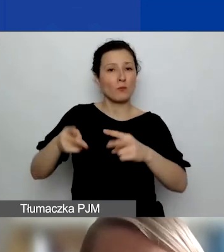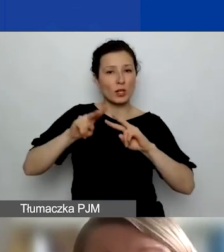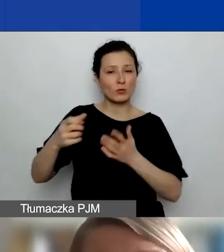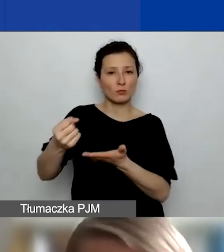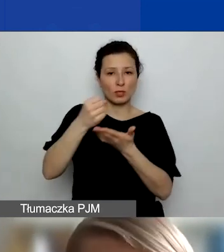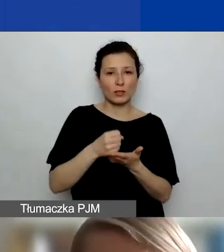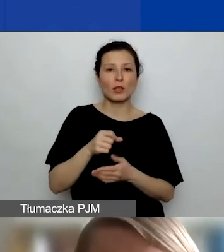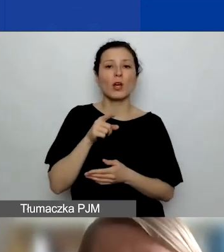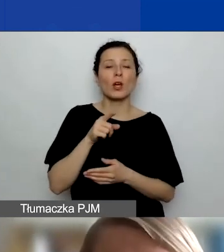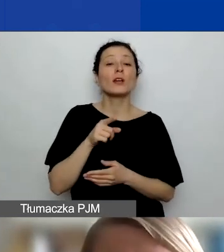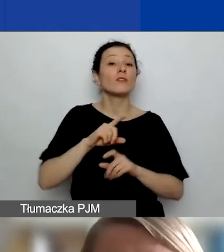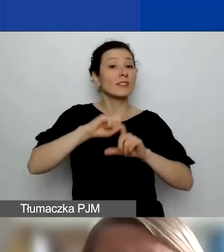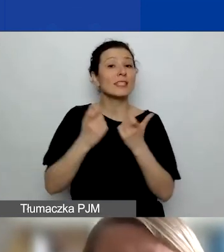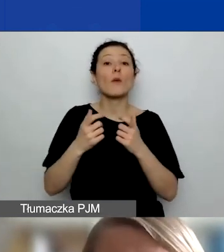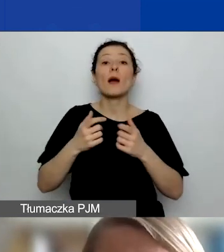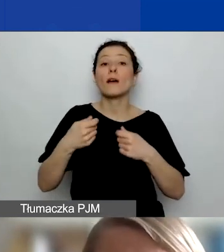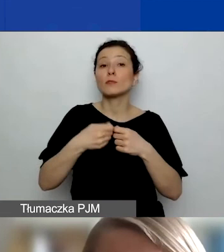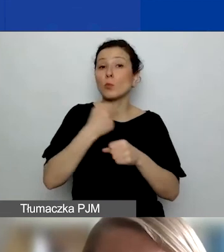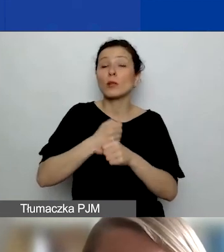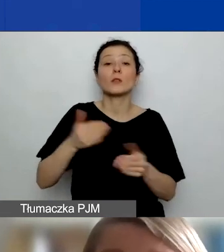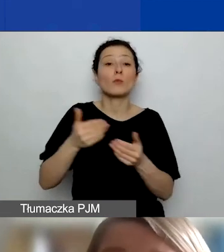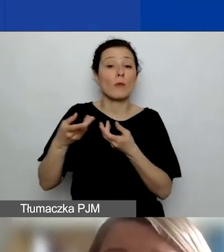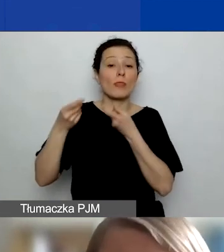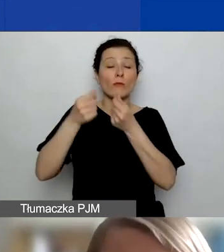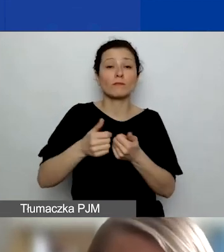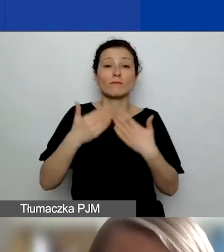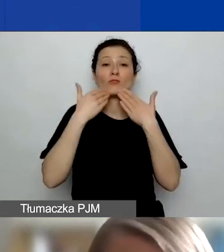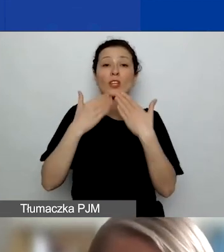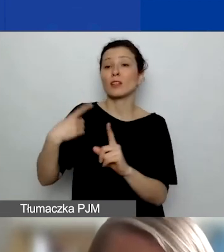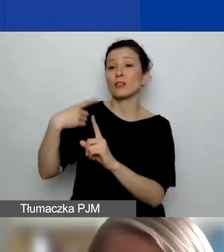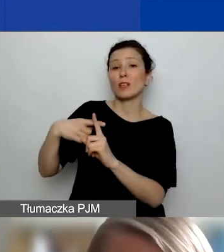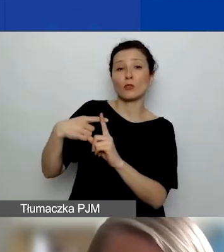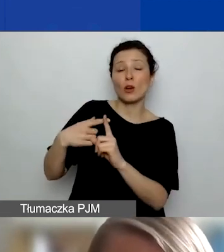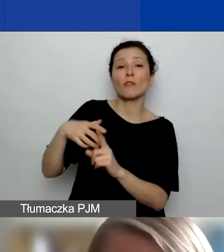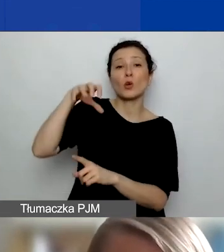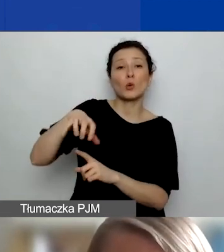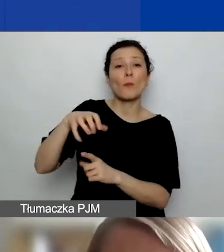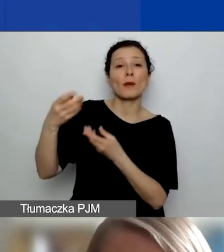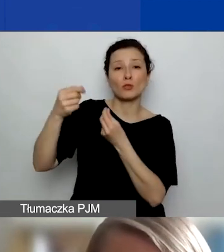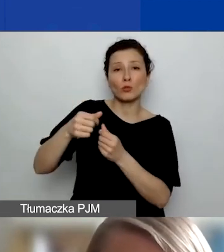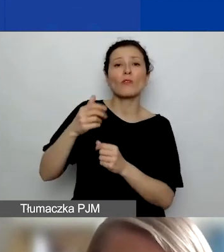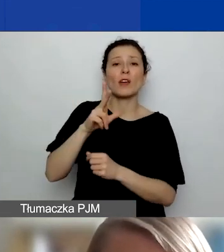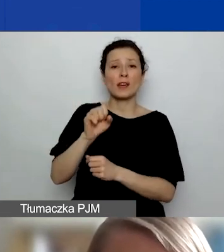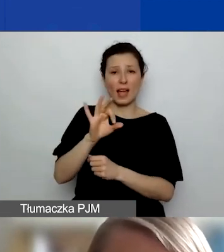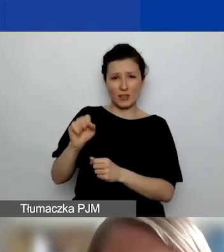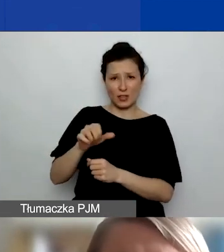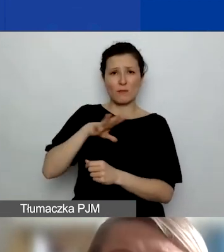czy cała współpraca z nimi może być sfinansowana z dodatkowego koszyka środków, o którym już wspominała Kasia. Jeszcze o nim powiem.